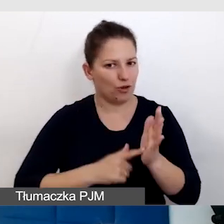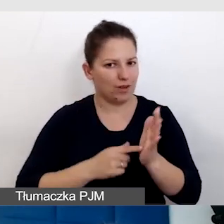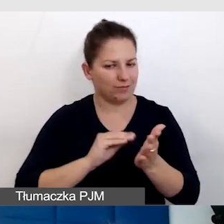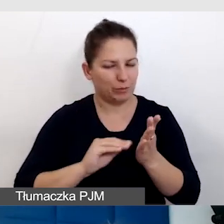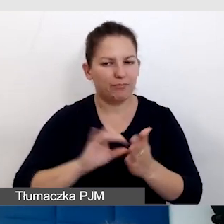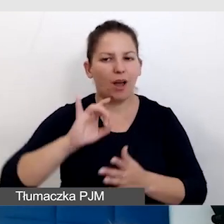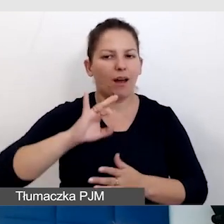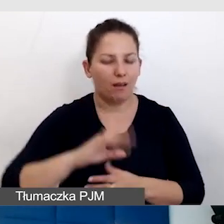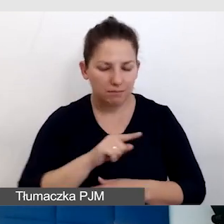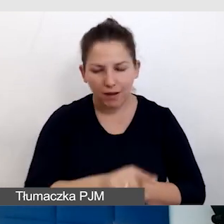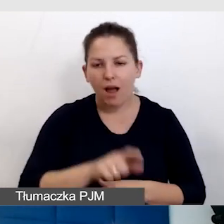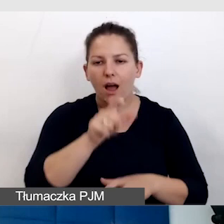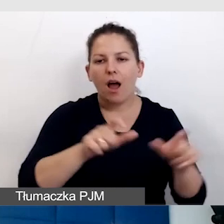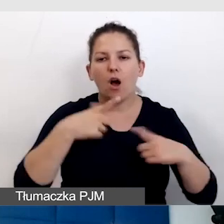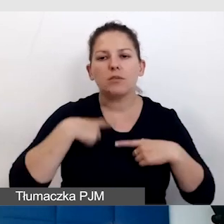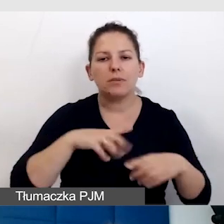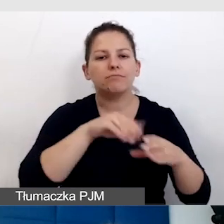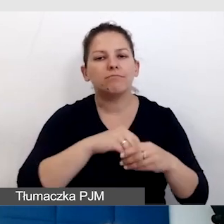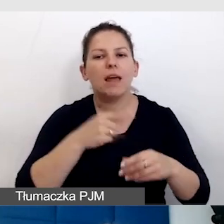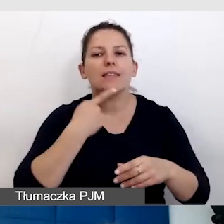To są osoby, które funkcjonują w języku migowym.